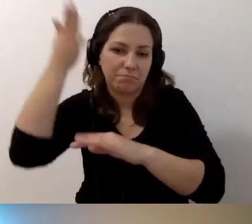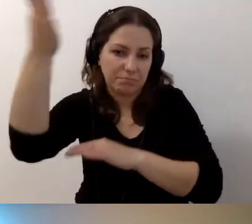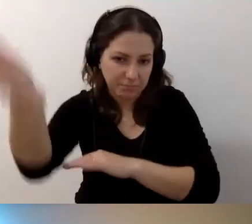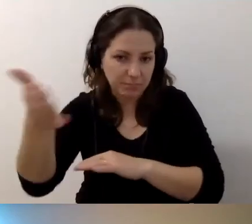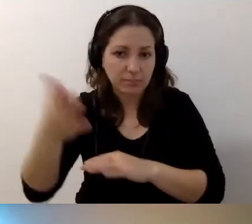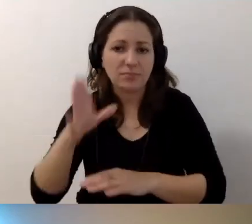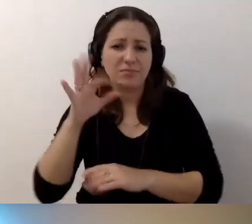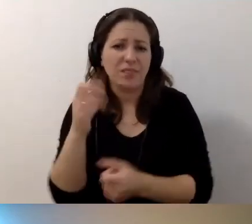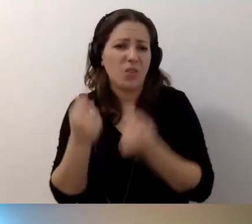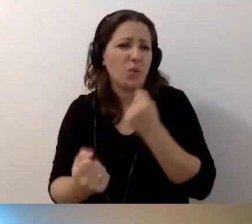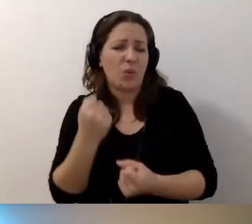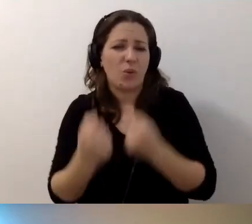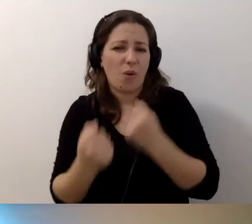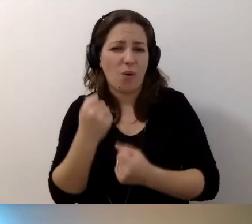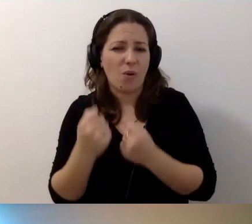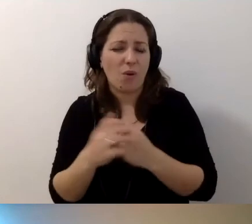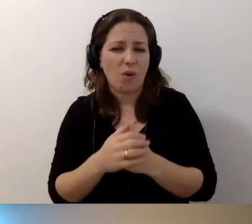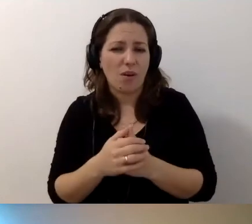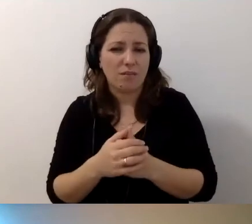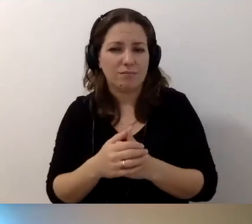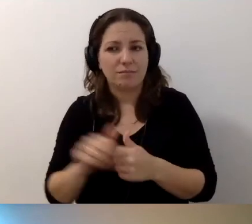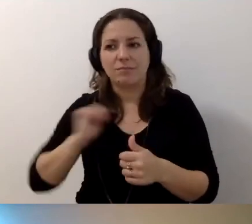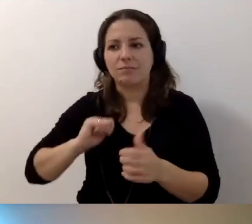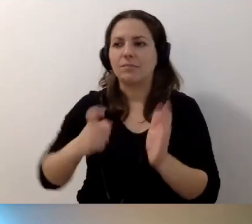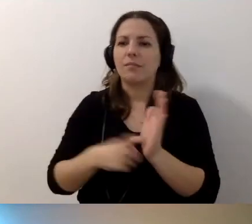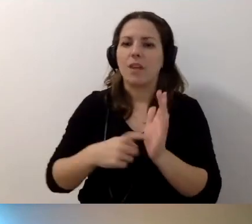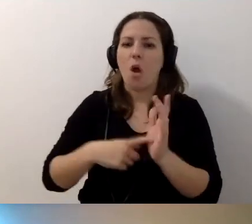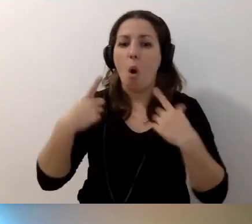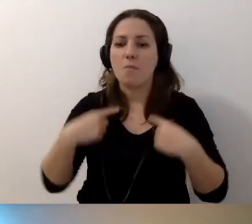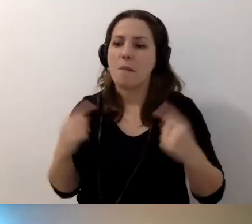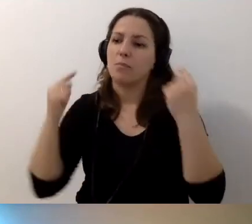Trudno oczekiwać, że ktoś, kto do nas przyjedzie na wypoczynek,